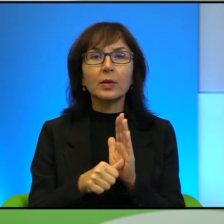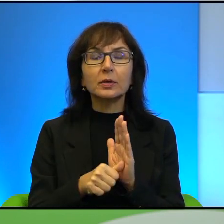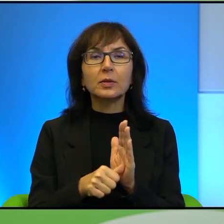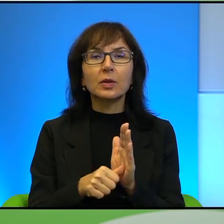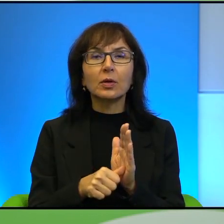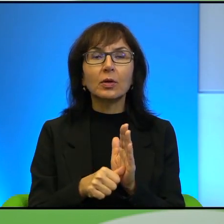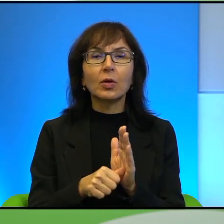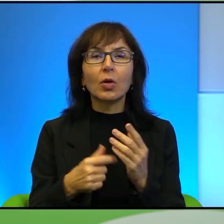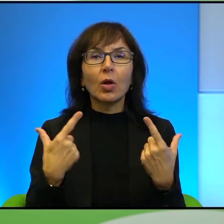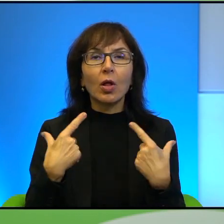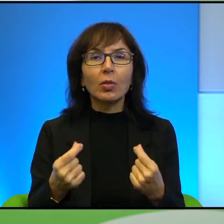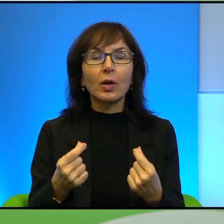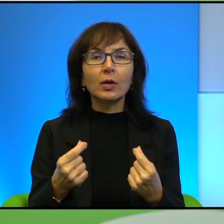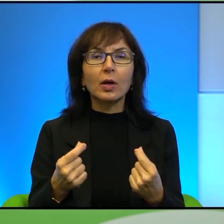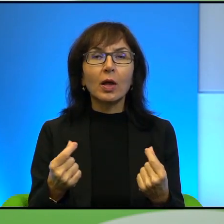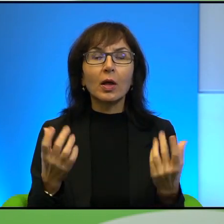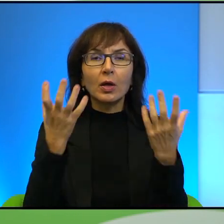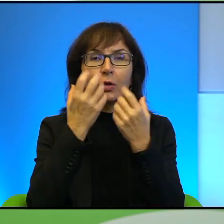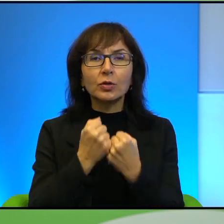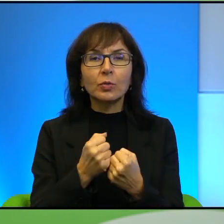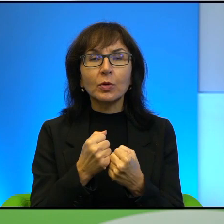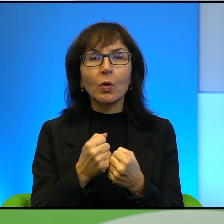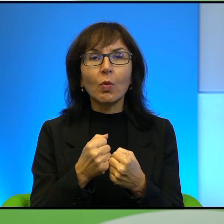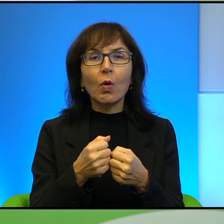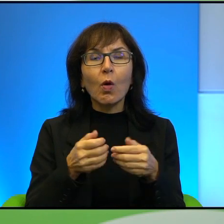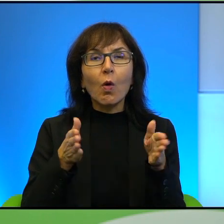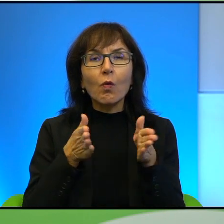Nagle ciemną i wąską, przykrytą łukowatym sklepieniem, przedwieczną